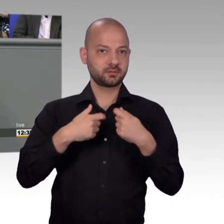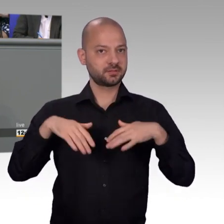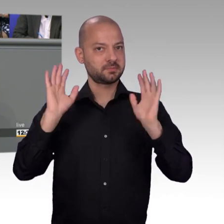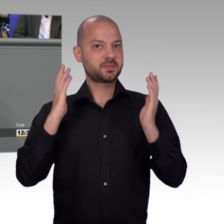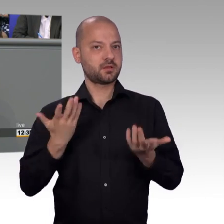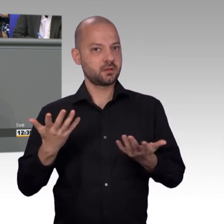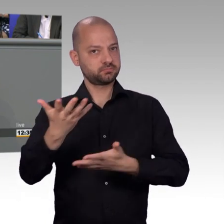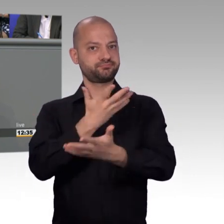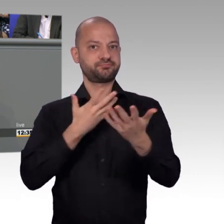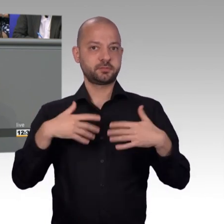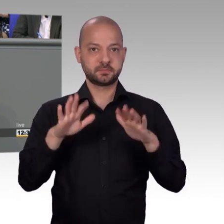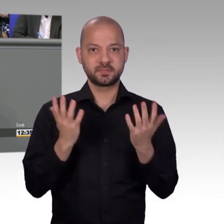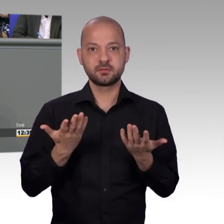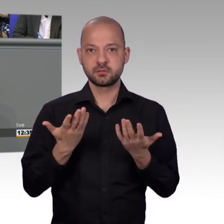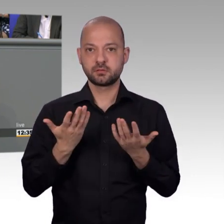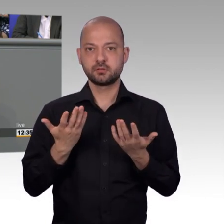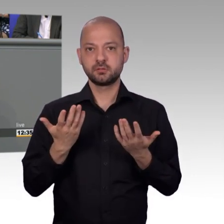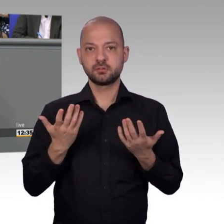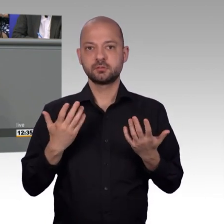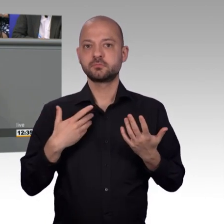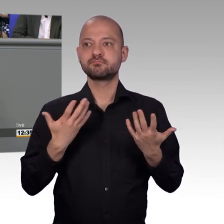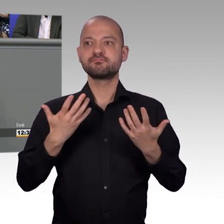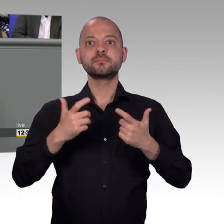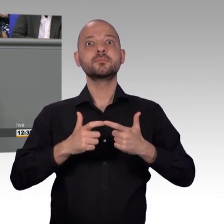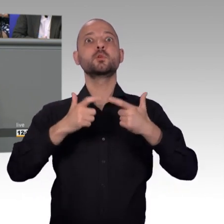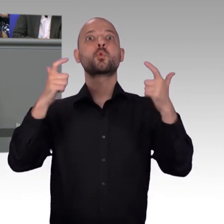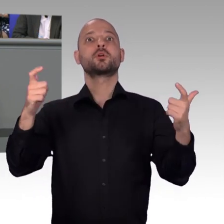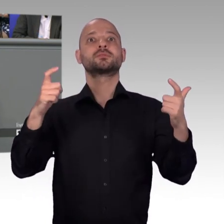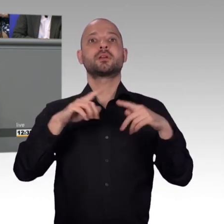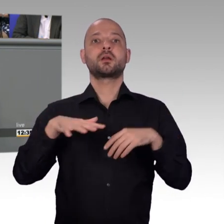öffentliche Diskussionen bereitstellen. Die SPD Fraktion ist dazu bereit und